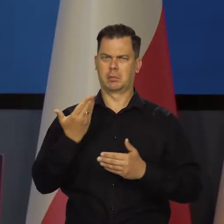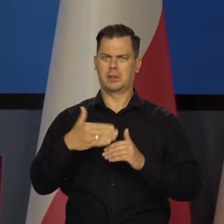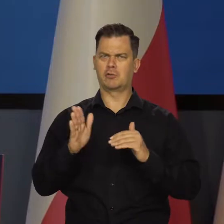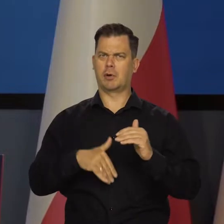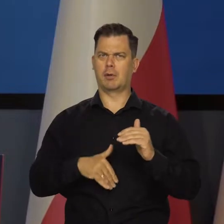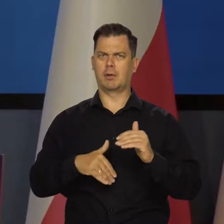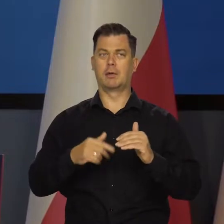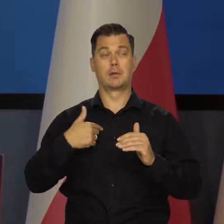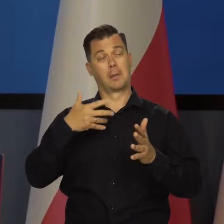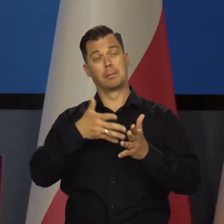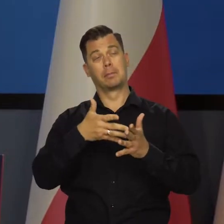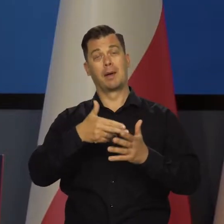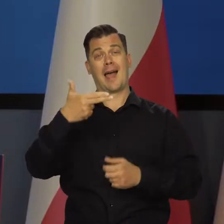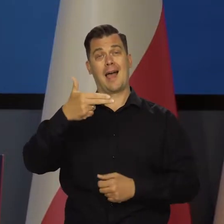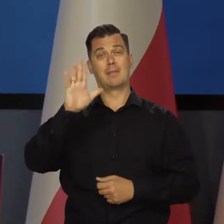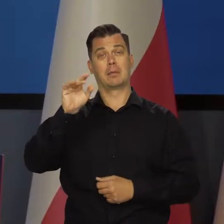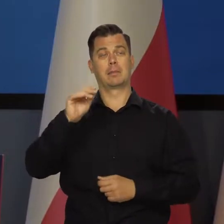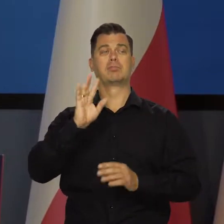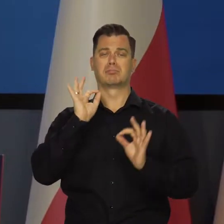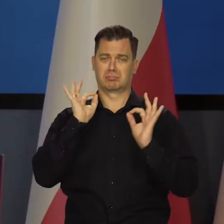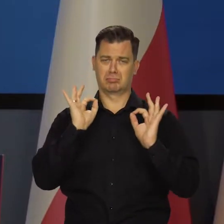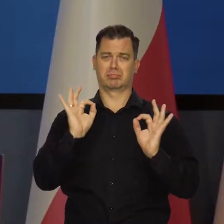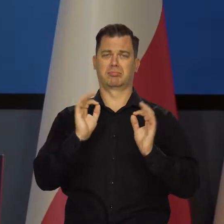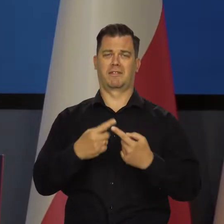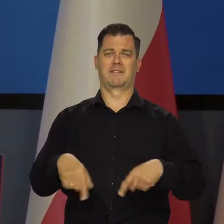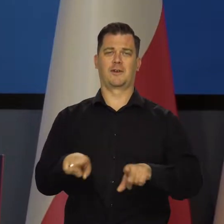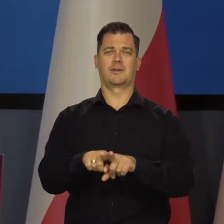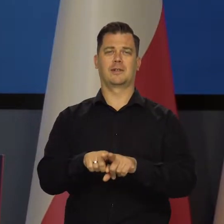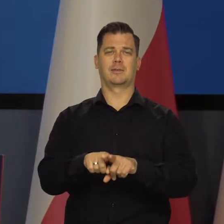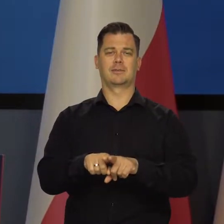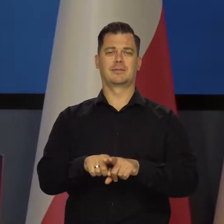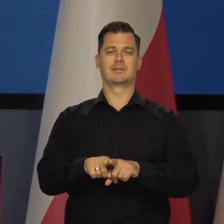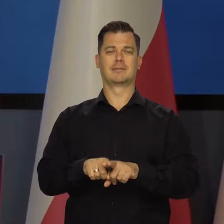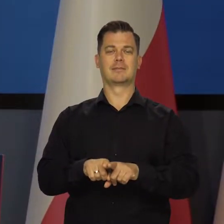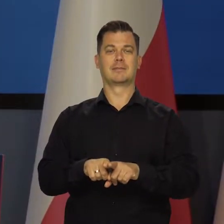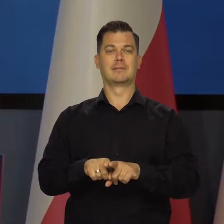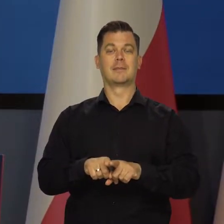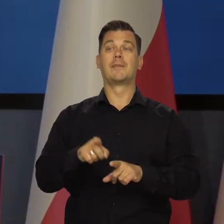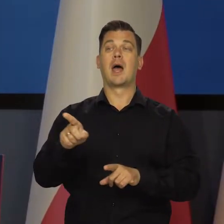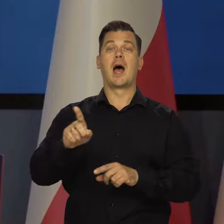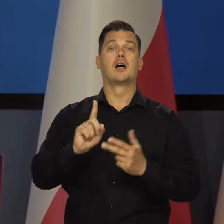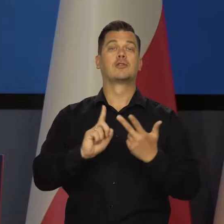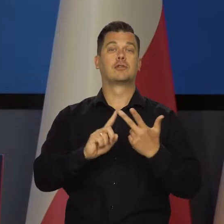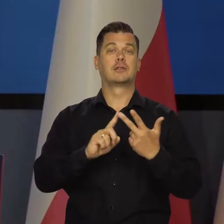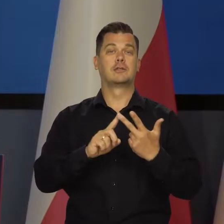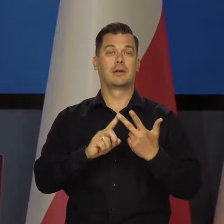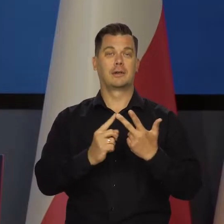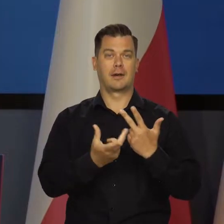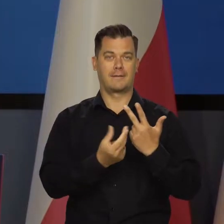i całkowicie zgodne z przewidywaniami NBP. z naszym Raporcie o inflacji. Jeśli chodzi o trzeci kwartał,